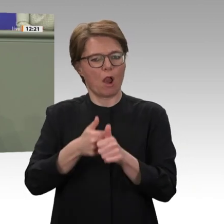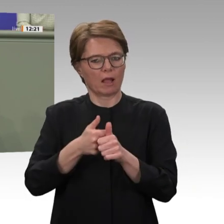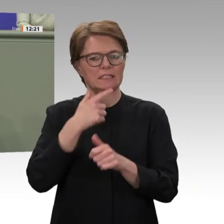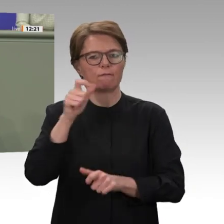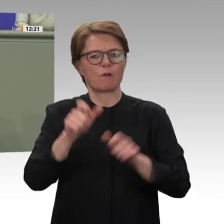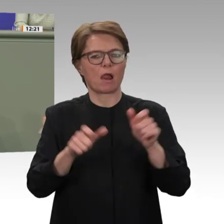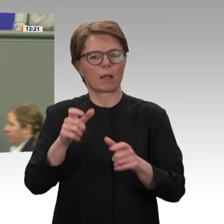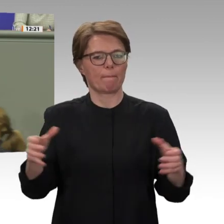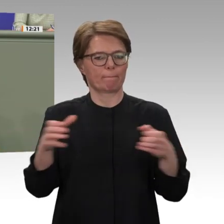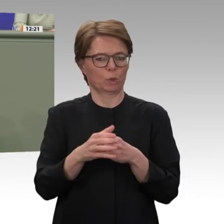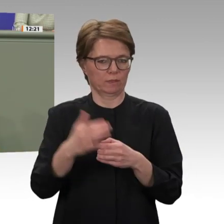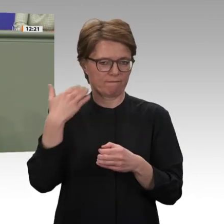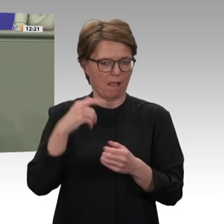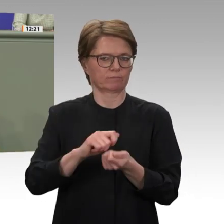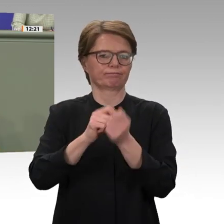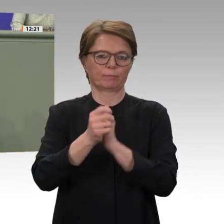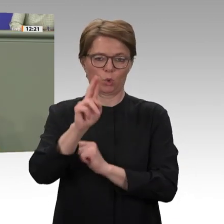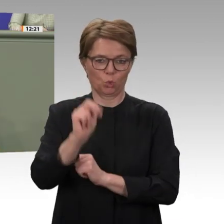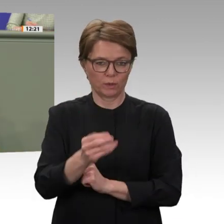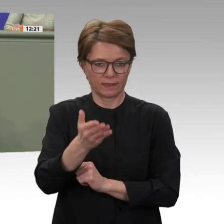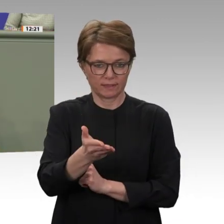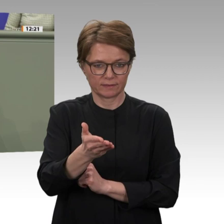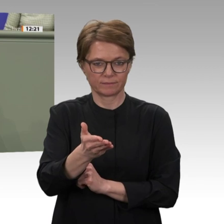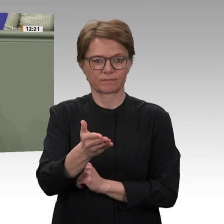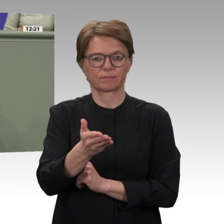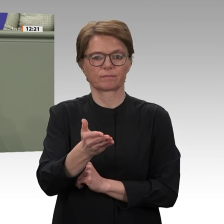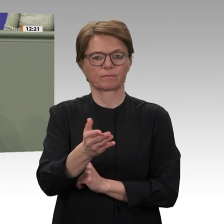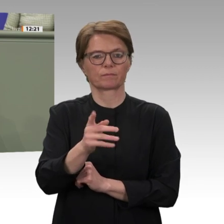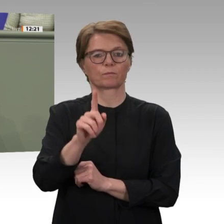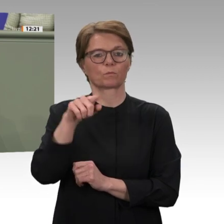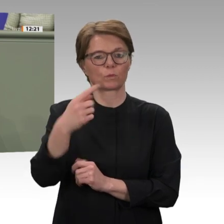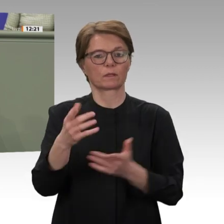von Frieden immer noch das Maß der Dinge sind. Auch das zeigt sich heute bei unserer